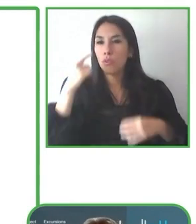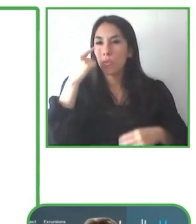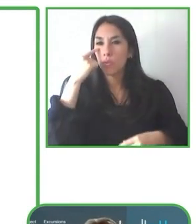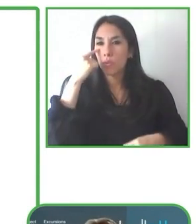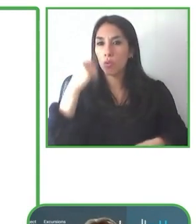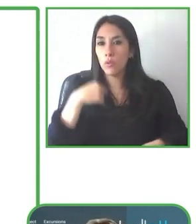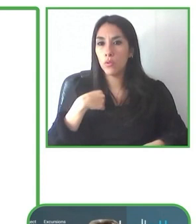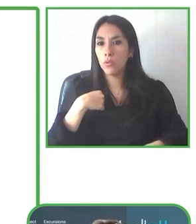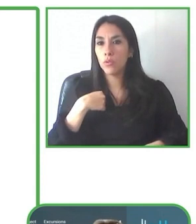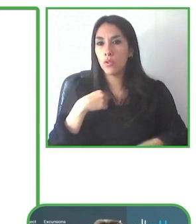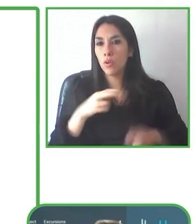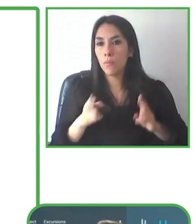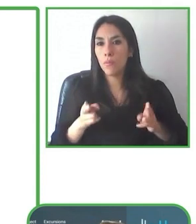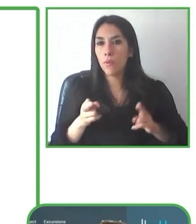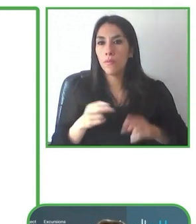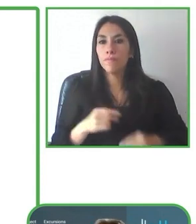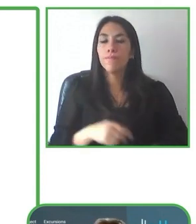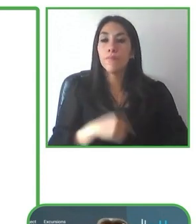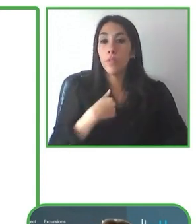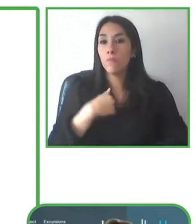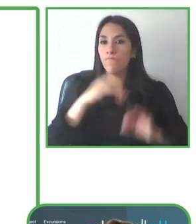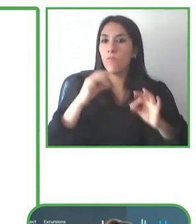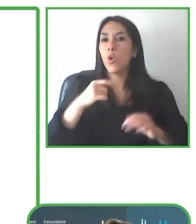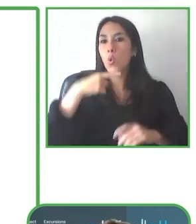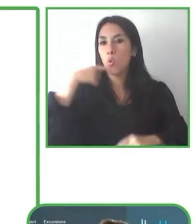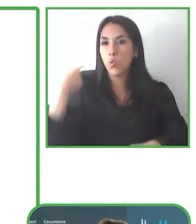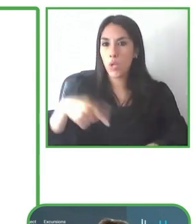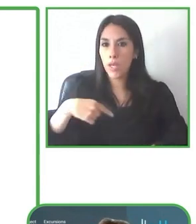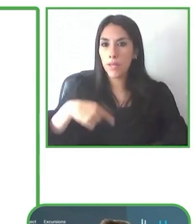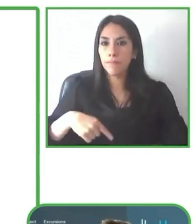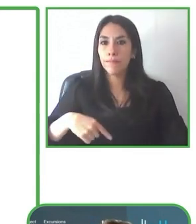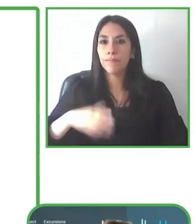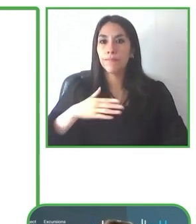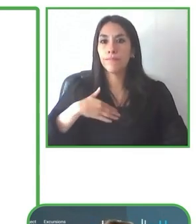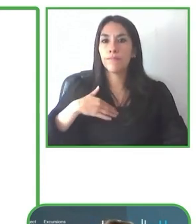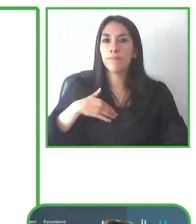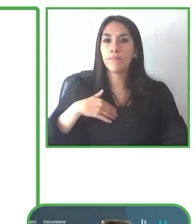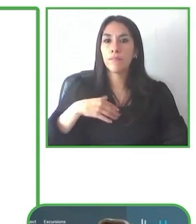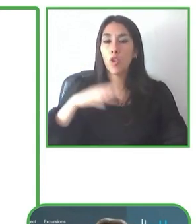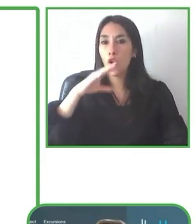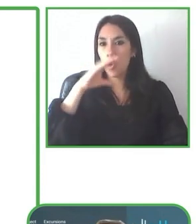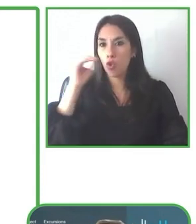Renat, muchísimas gracias. Es un proyecto francamente interesante y ahora nos vamos a Ecuador.